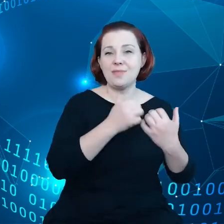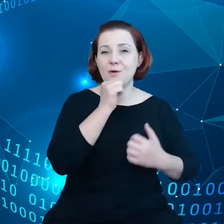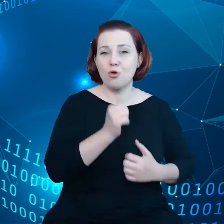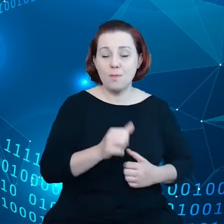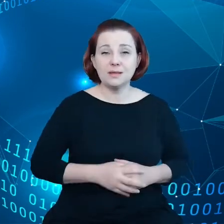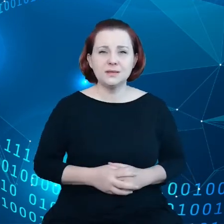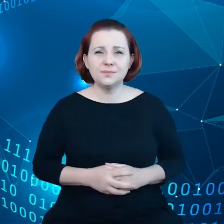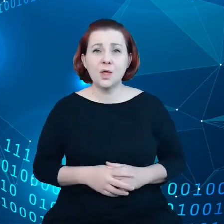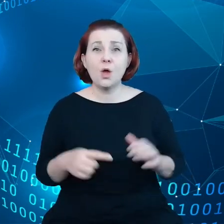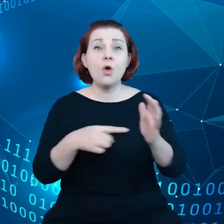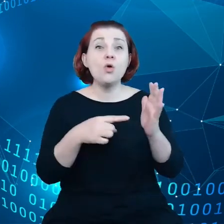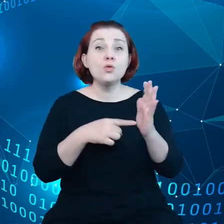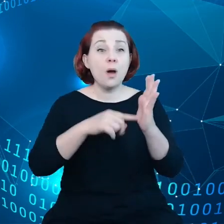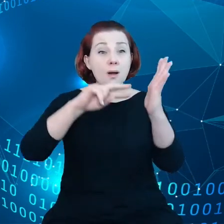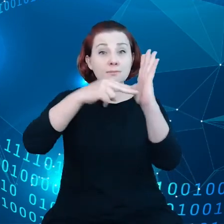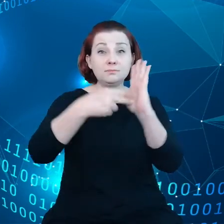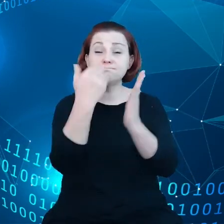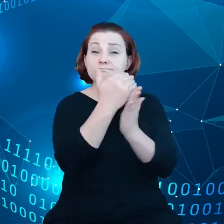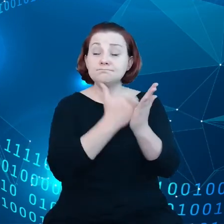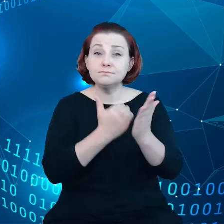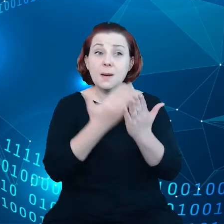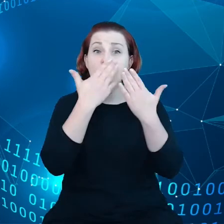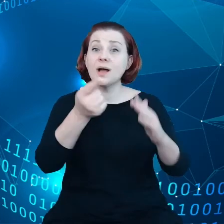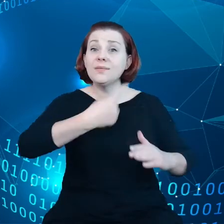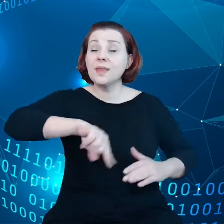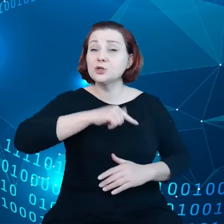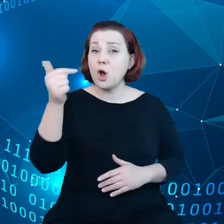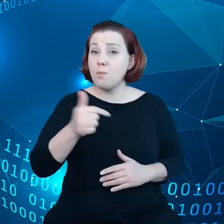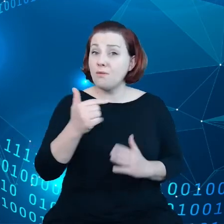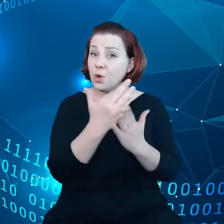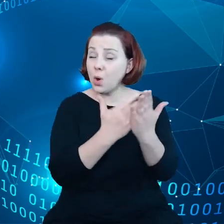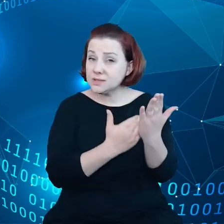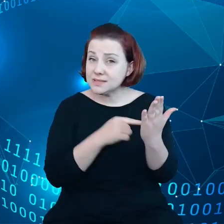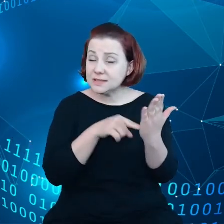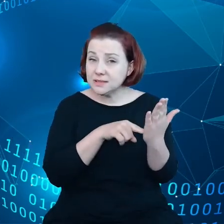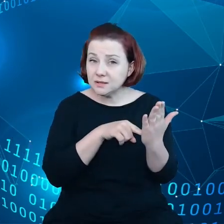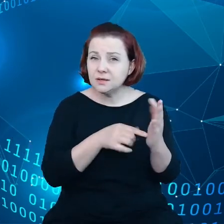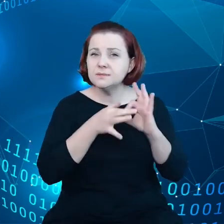wskazuje na nasze zobowiązanie dotyczące osiągania realizacji